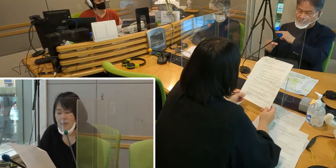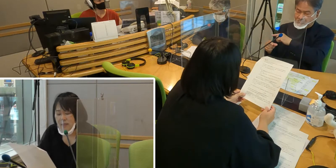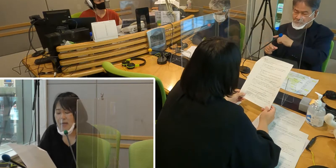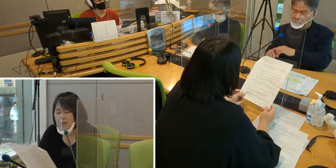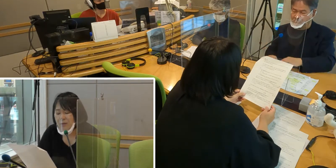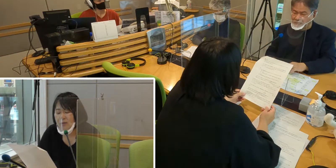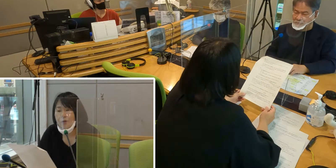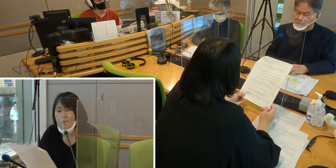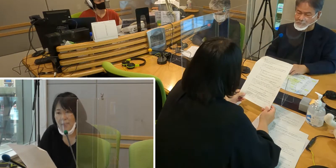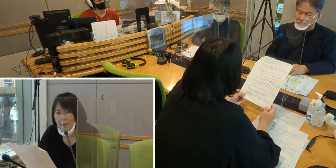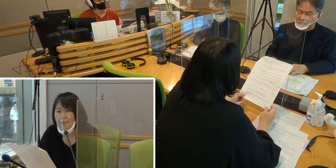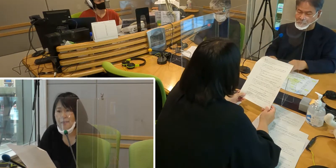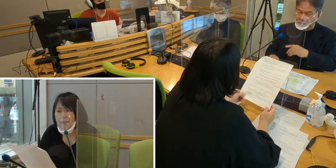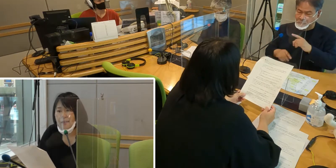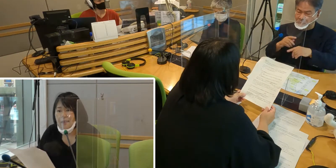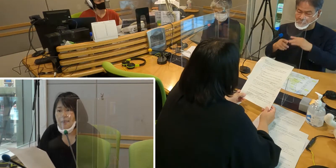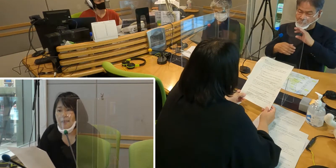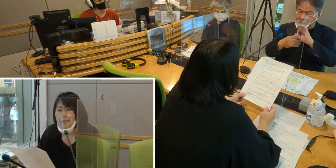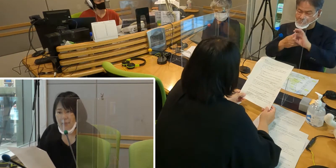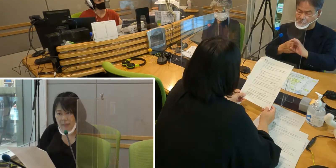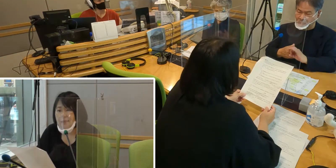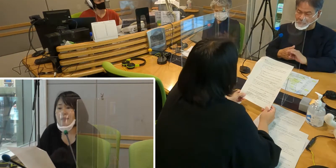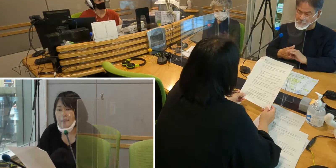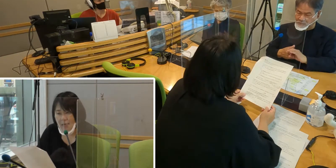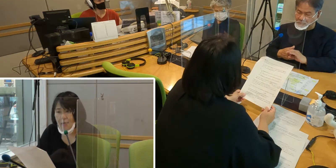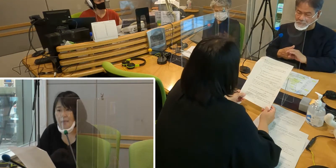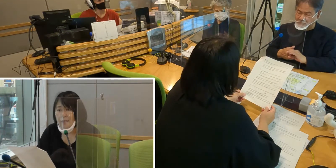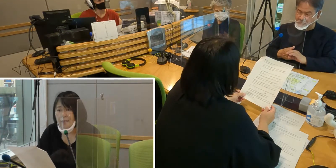各都道府県が